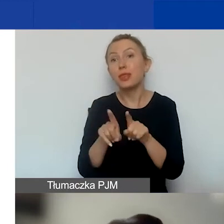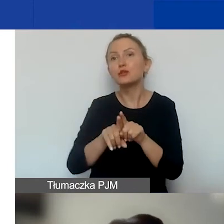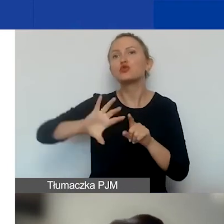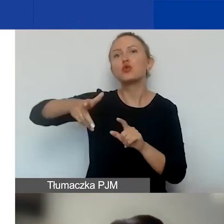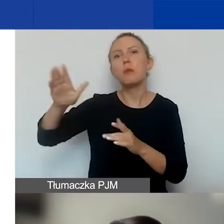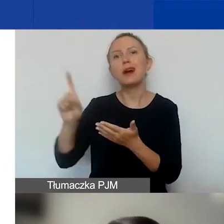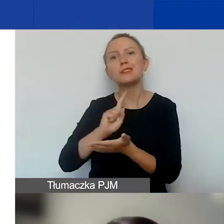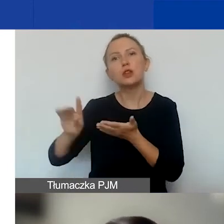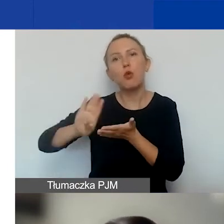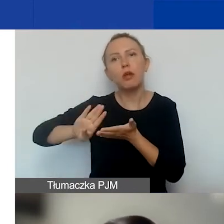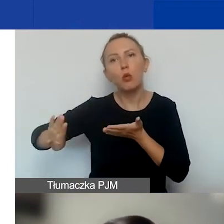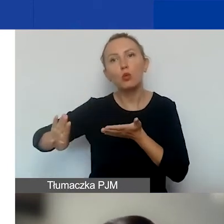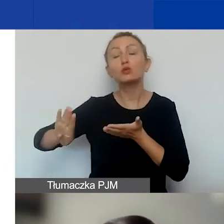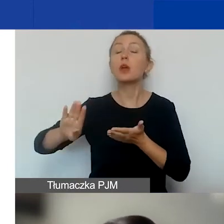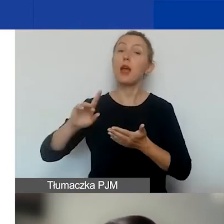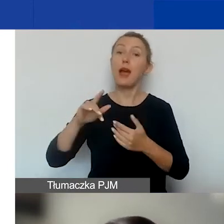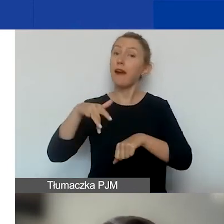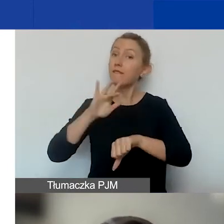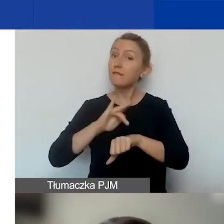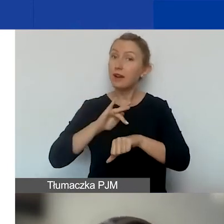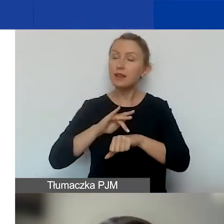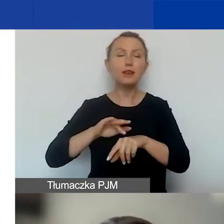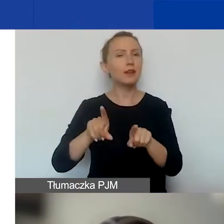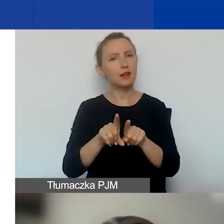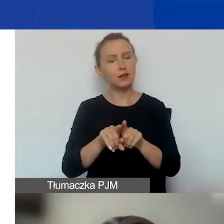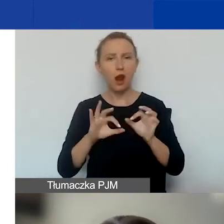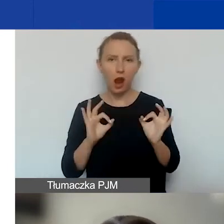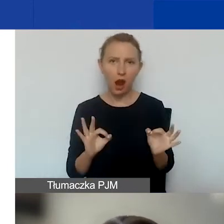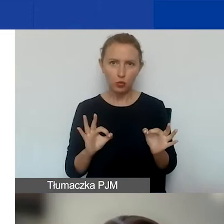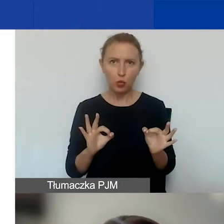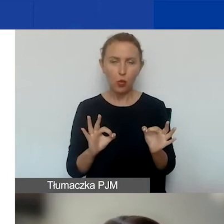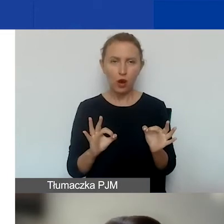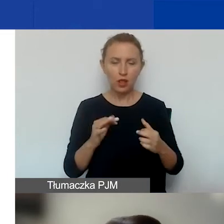A rezultaty, które również są aktualne dla tego konkurs,